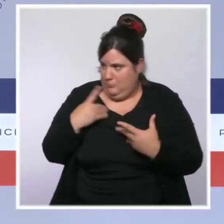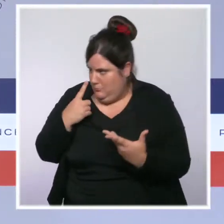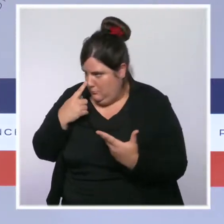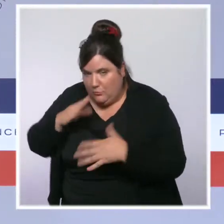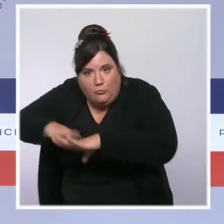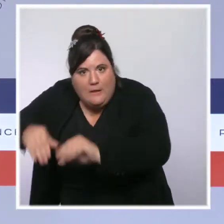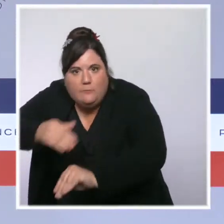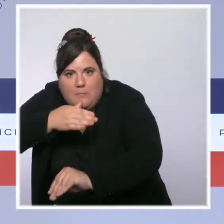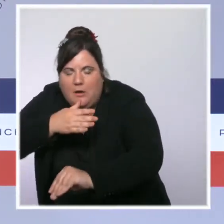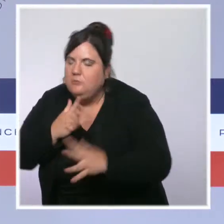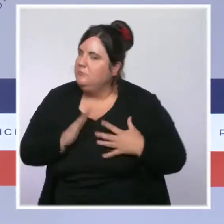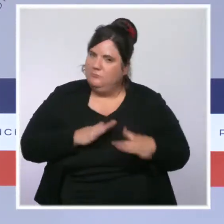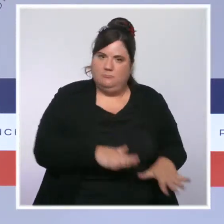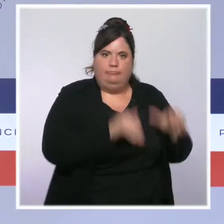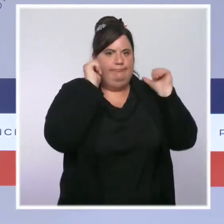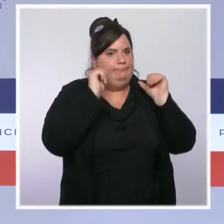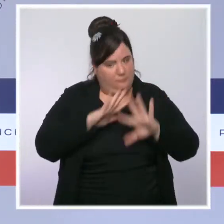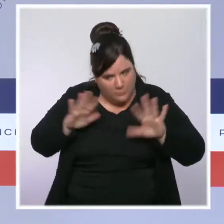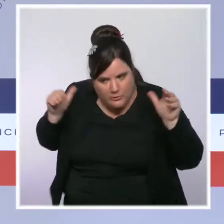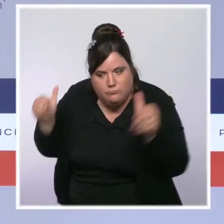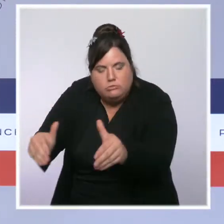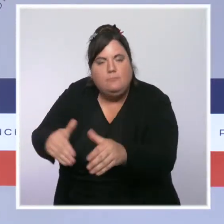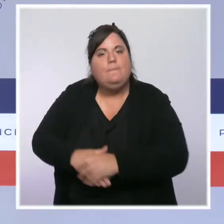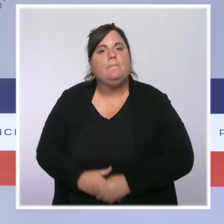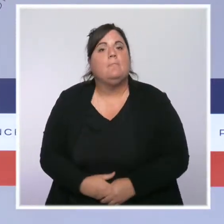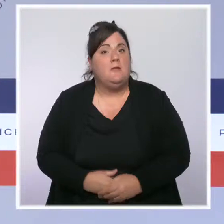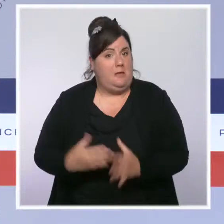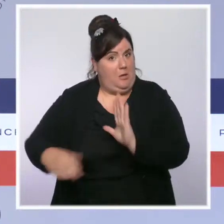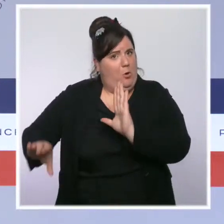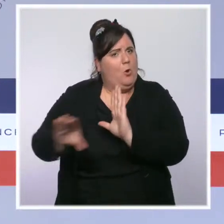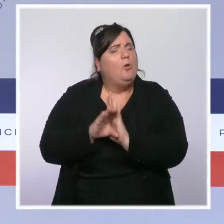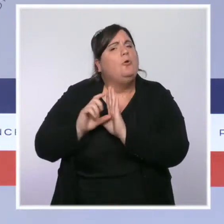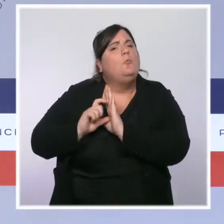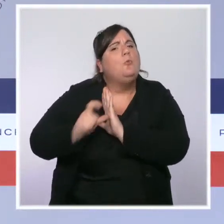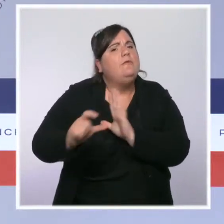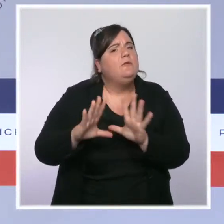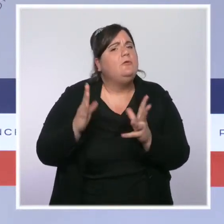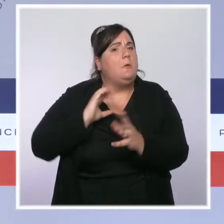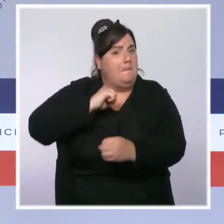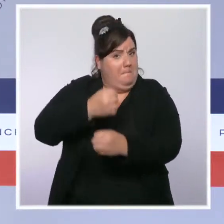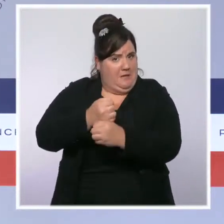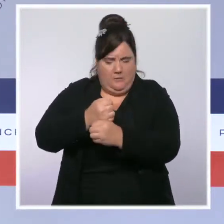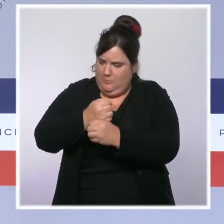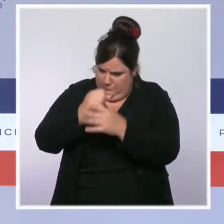Une remise à plat du Code de procédure pénale sera ainsi lancée et elle permettra aux forces de l'ordre de se concentrer